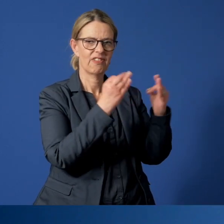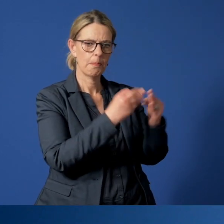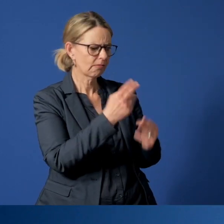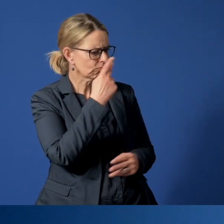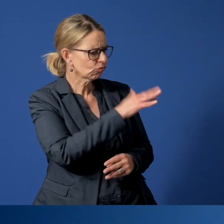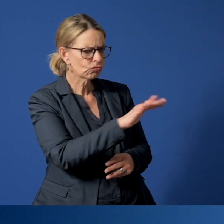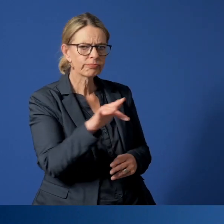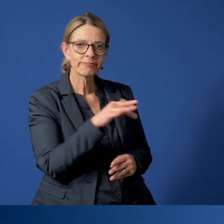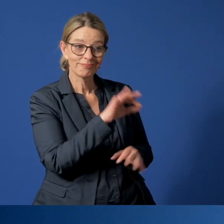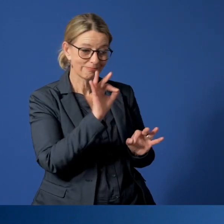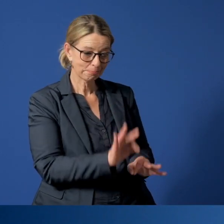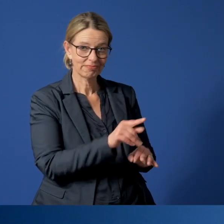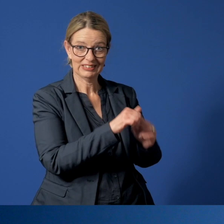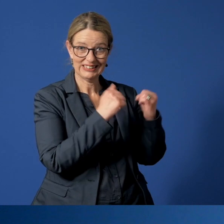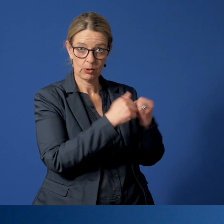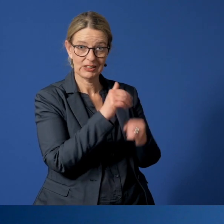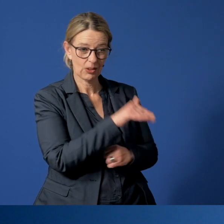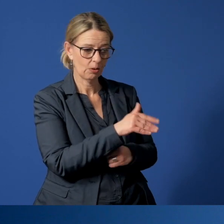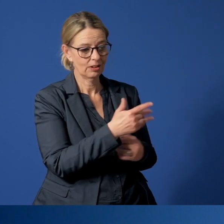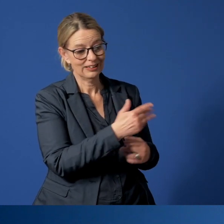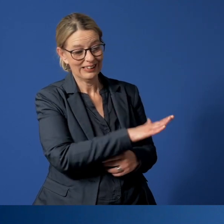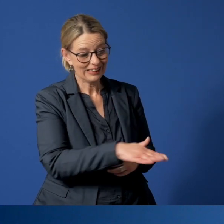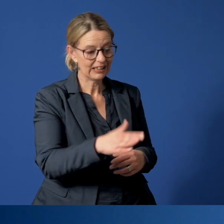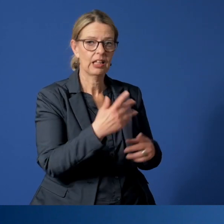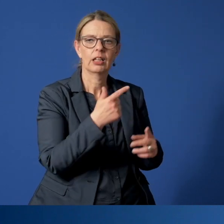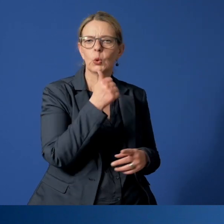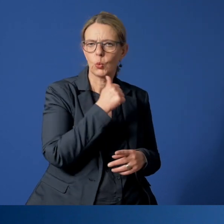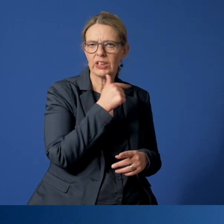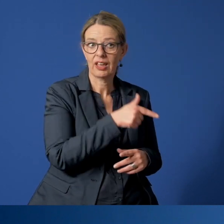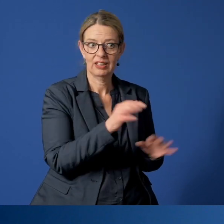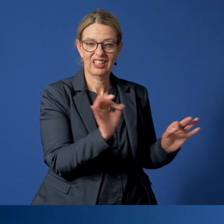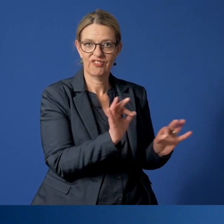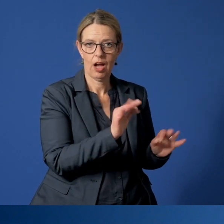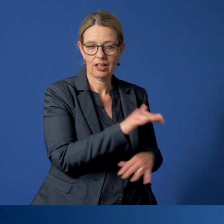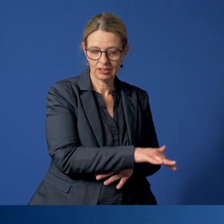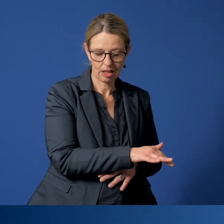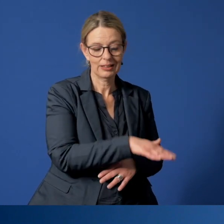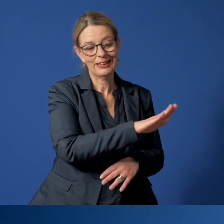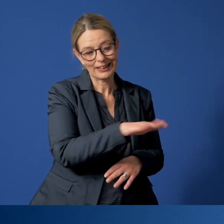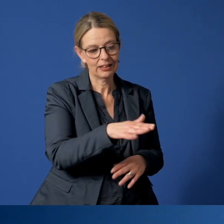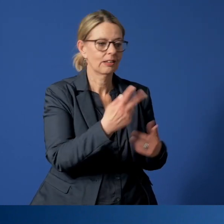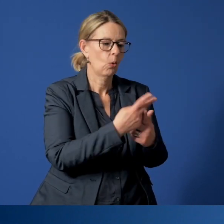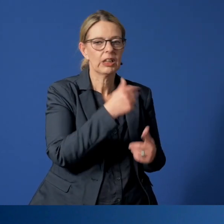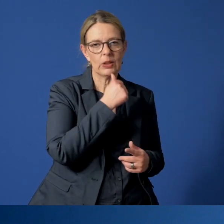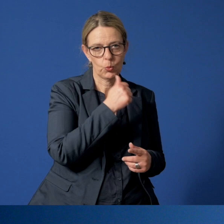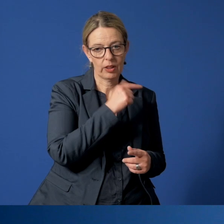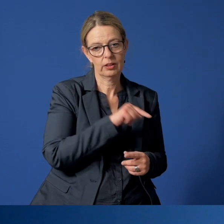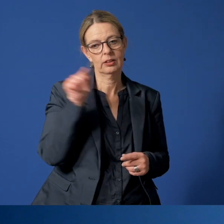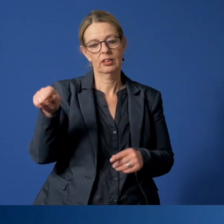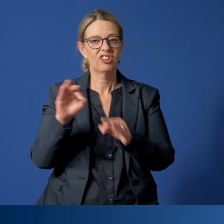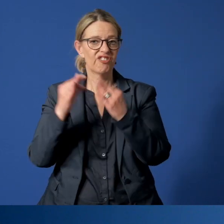Wenn sie dort Situationen vorfinden, die für Kinder und Jugendliche gefährdend sind, werden die betroffenen Kinder oder Jugendlichen in einer Familie